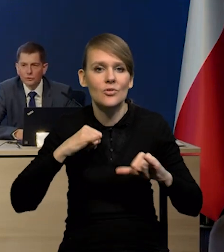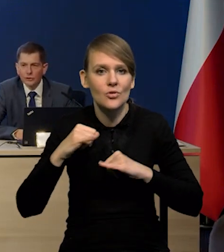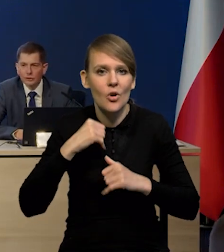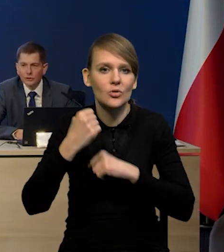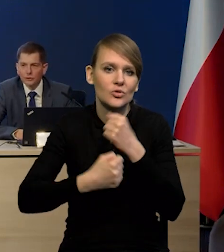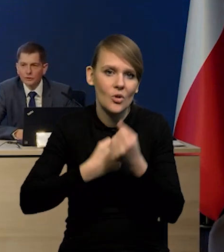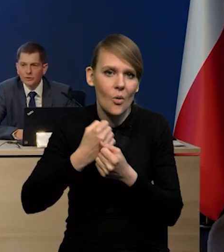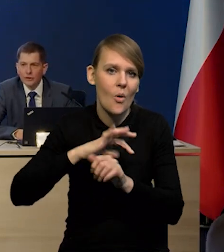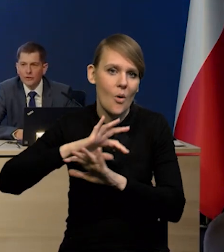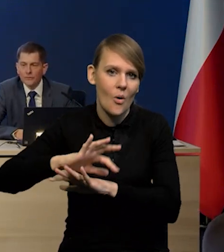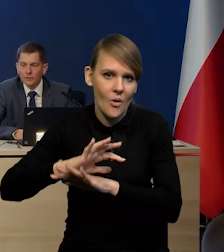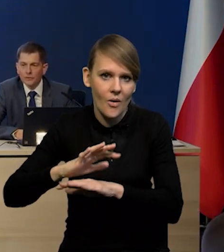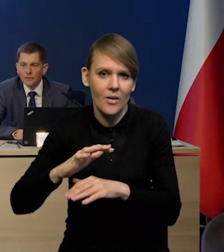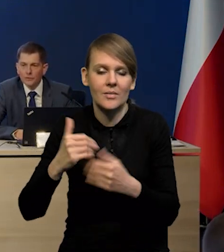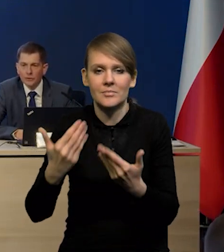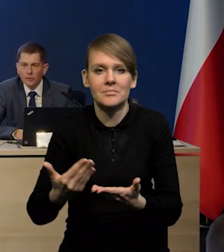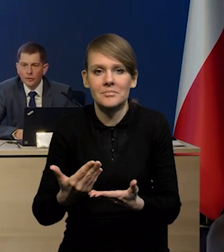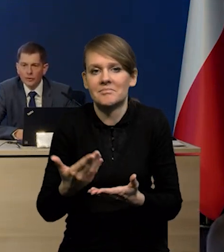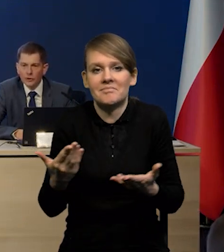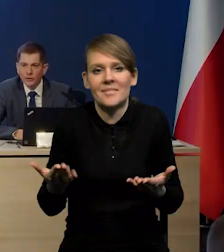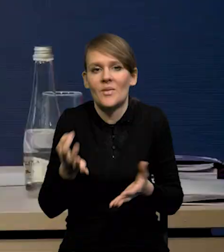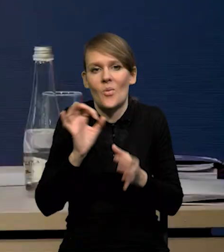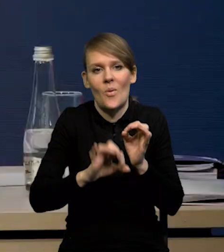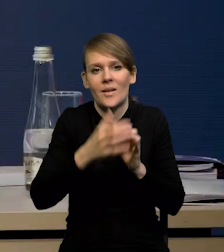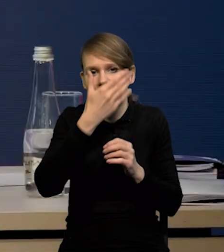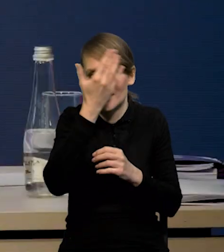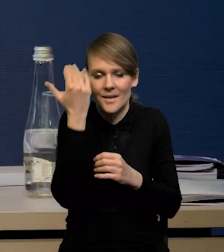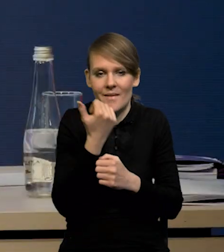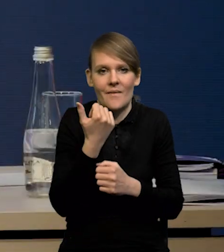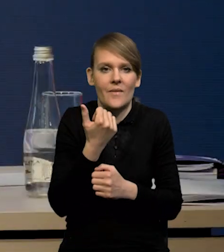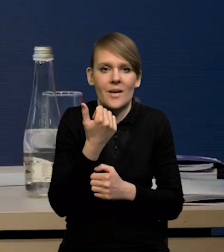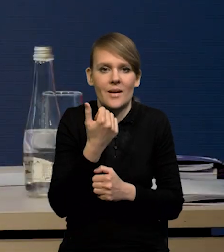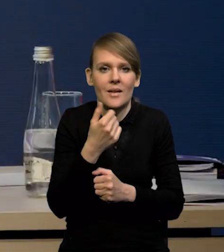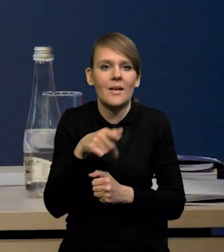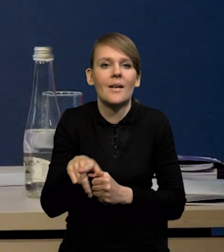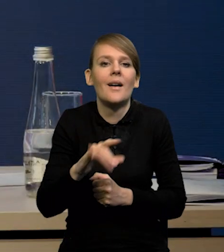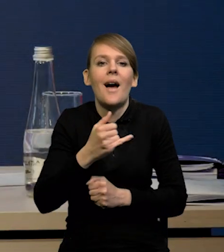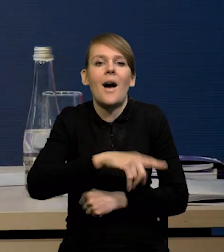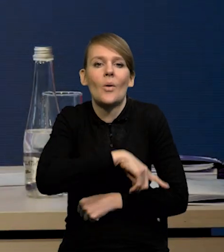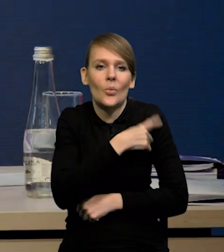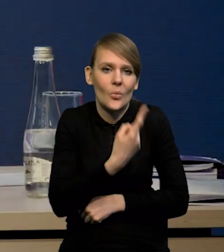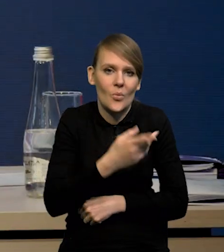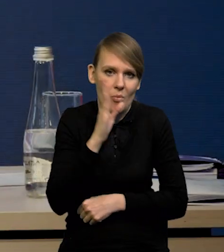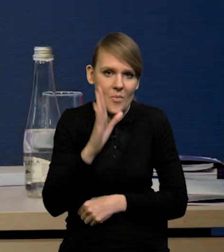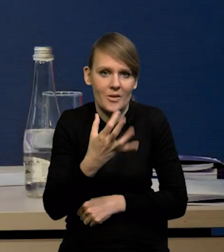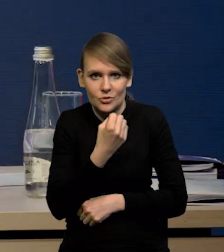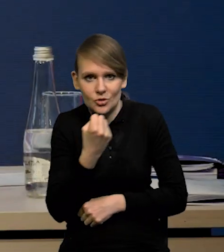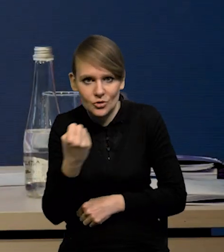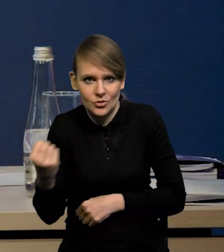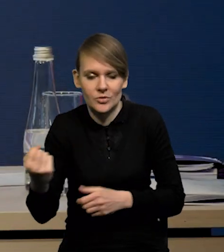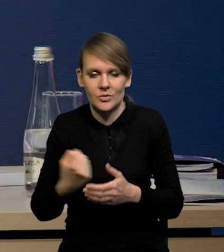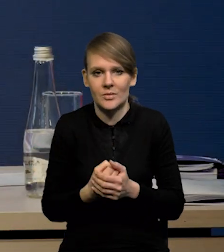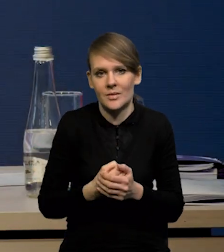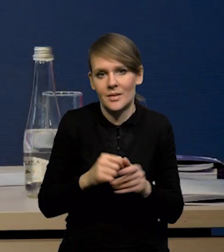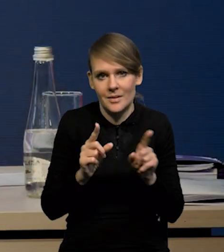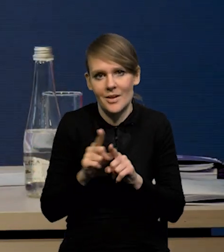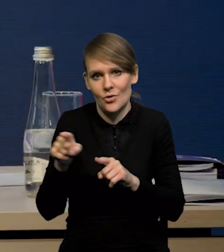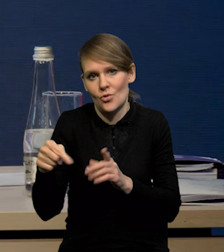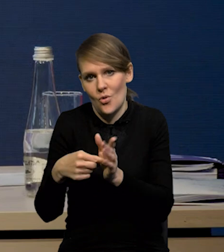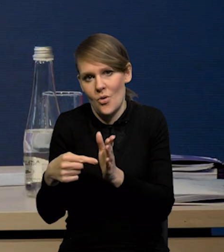Tak, też nie wiemy do końca kiedy, jak długo one będą utrzymywane. Także to też jest jakiś czynnik ryzyka.